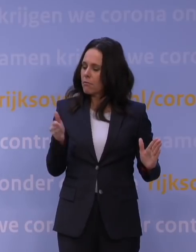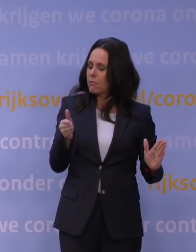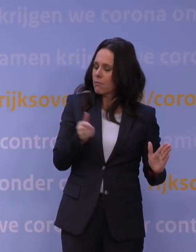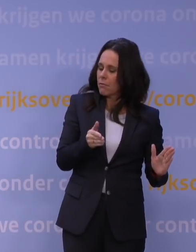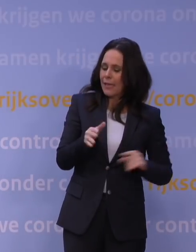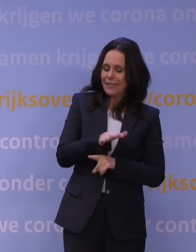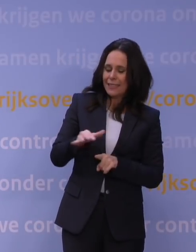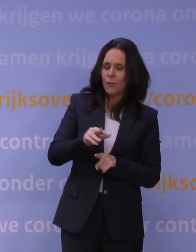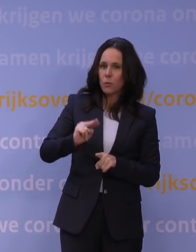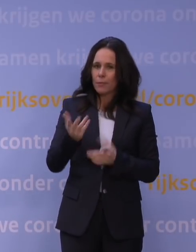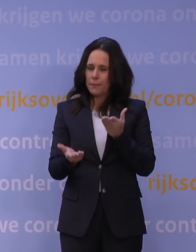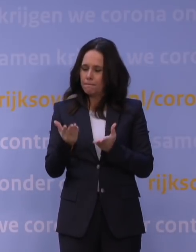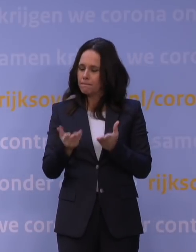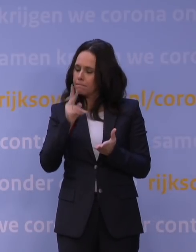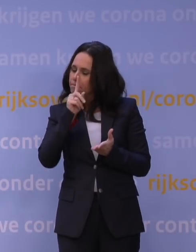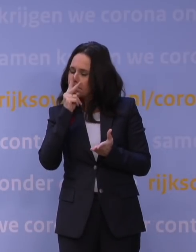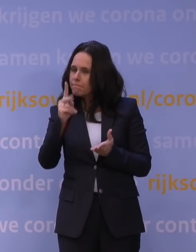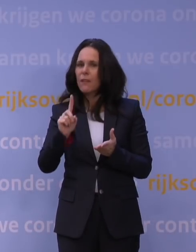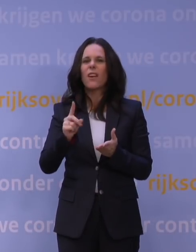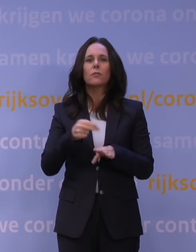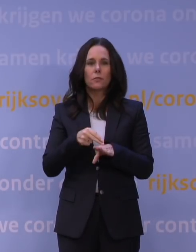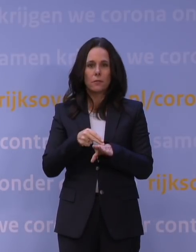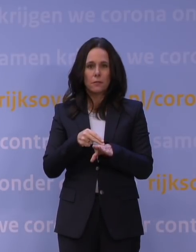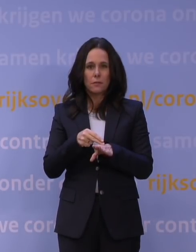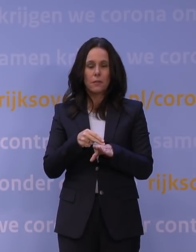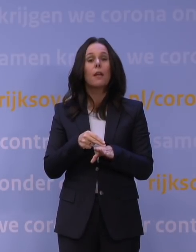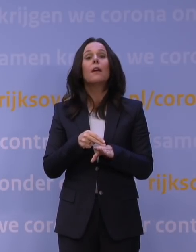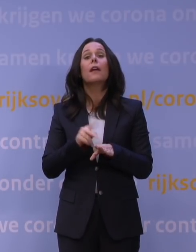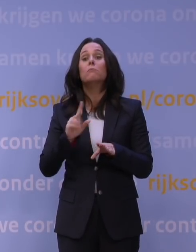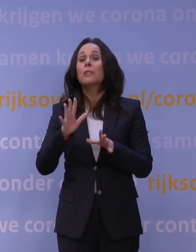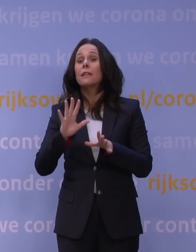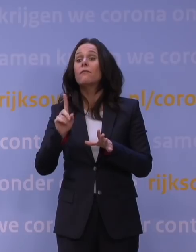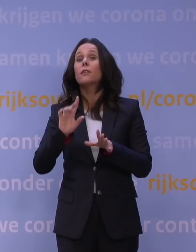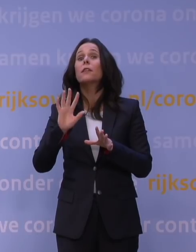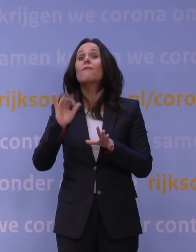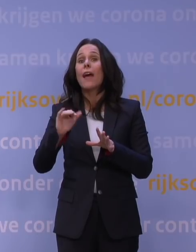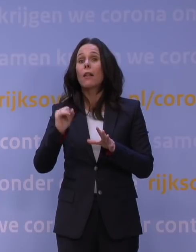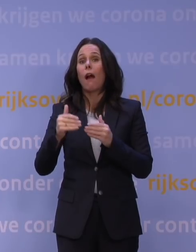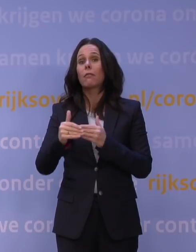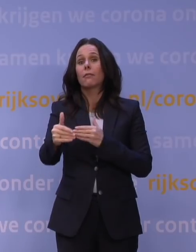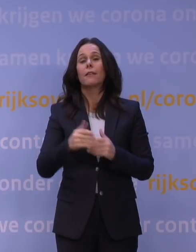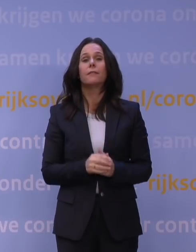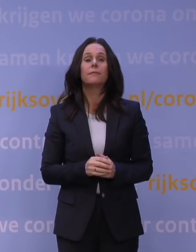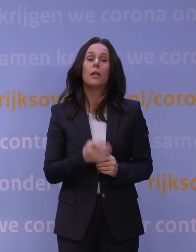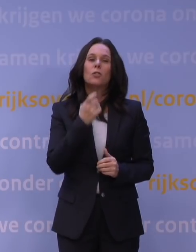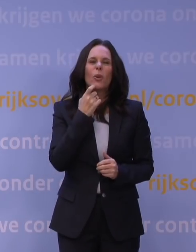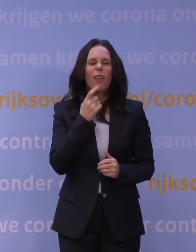opnieuw wegen wat er nodig is en wat er op dat moment misschien weer wel kan. En natuurlijk, als de cijfers de komende weken meevallen,